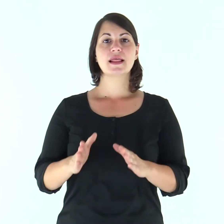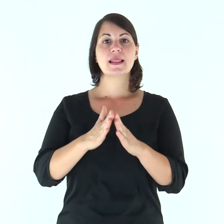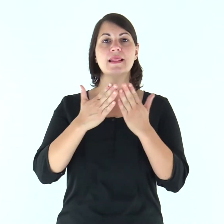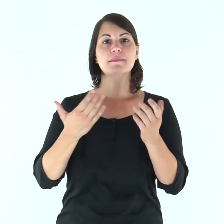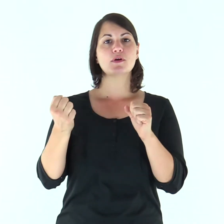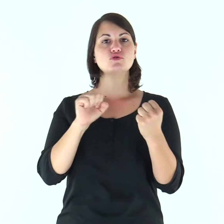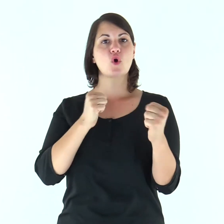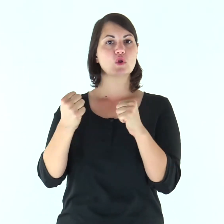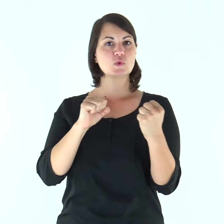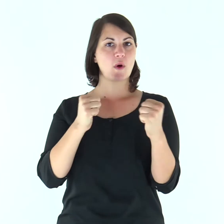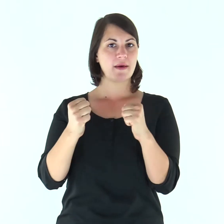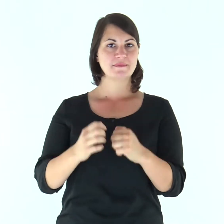Dal libro di Giosuè